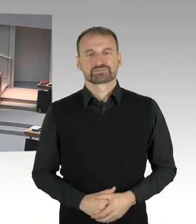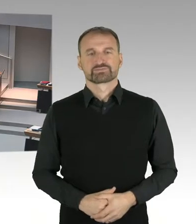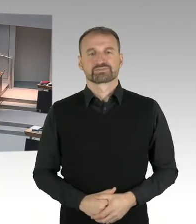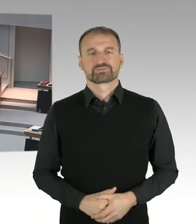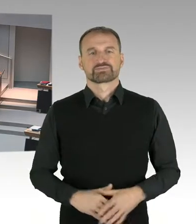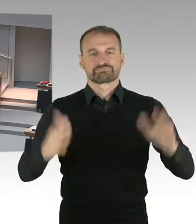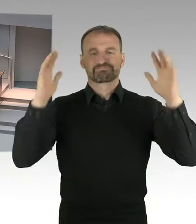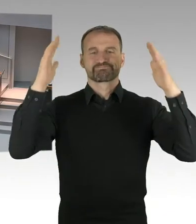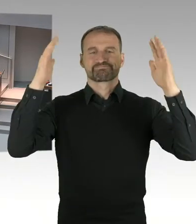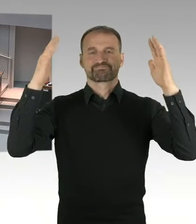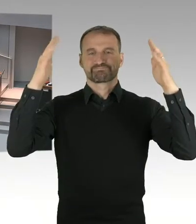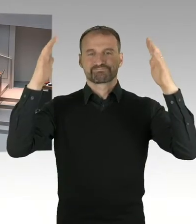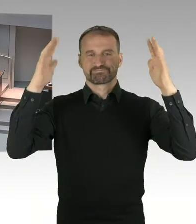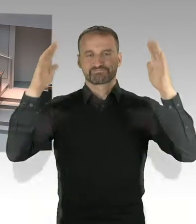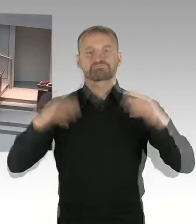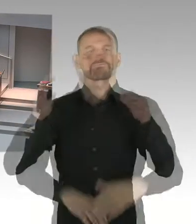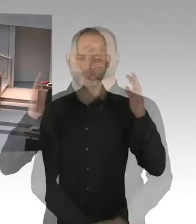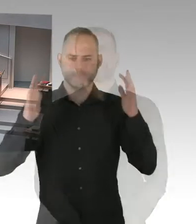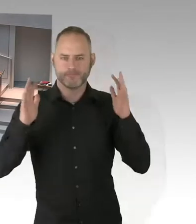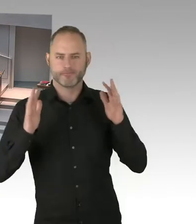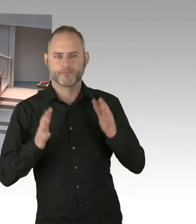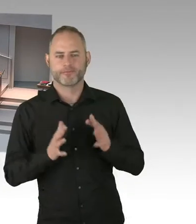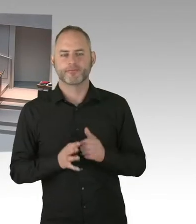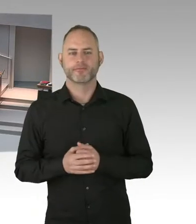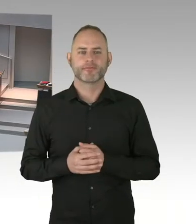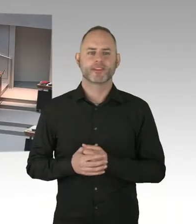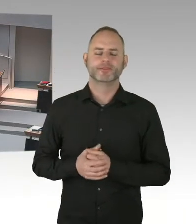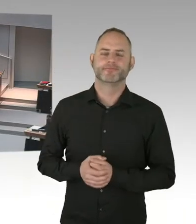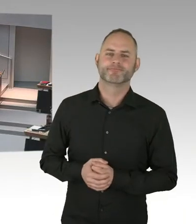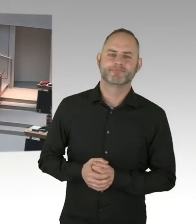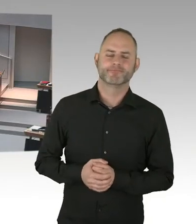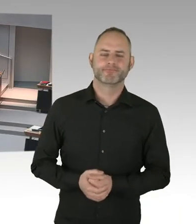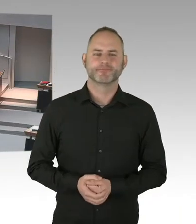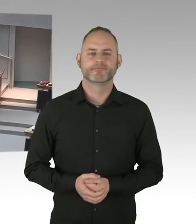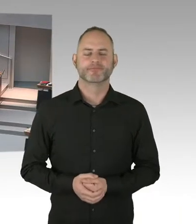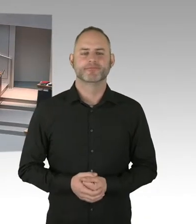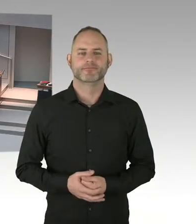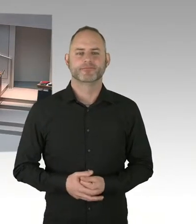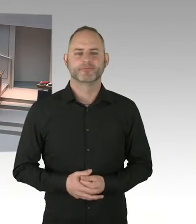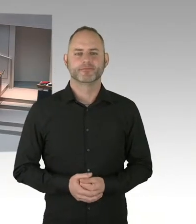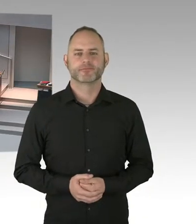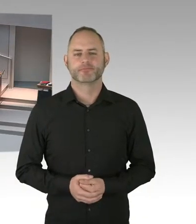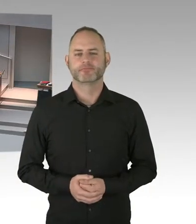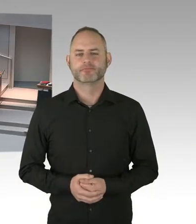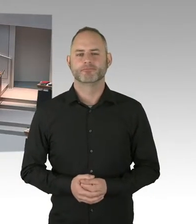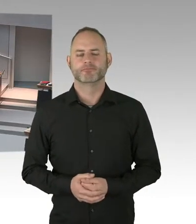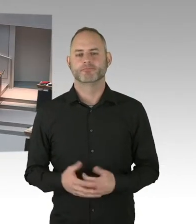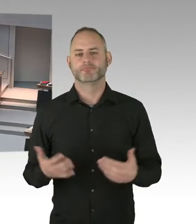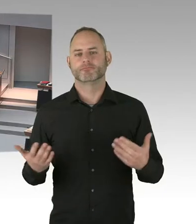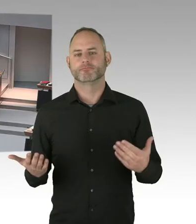Und insofern ist es so, bitte ich Sie jetzt auch zu verstehen, dass ich nicht falsche Pressemeldungen für eine Realität halte.